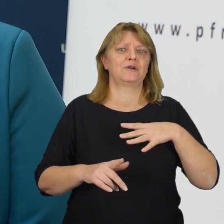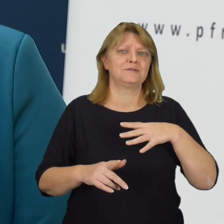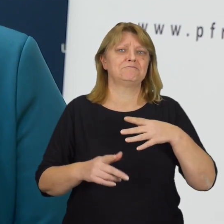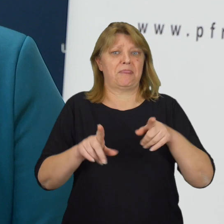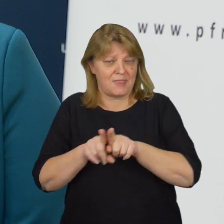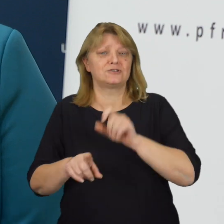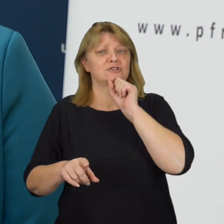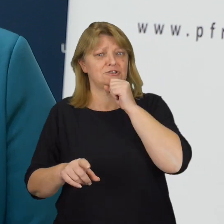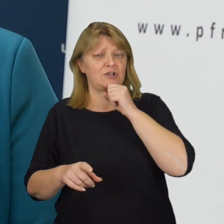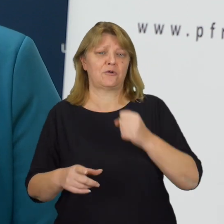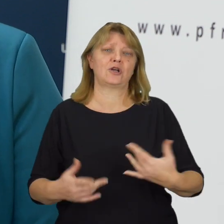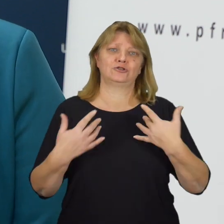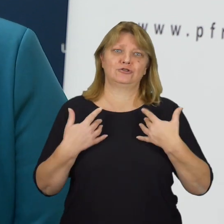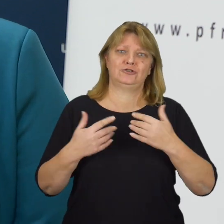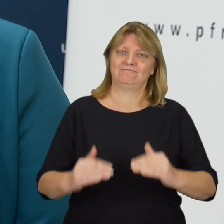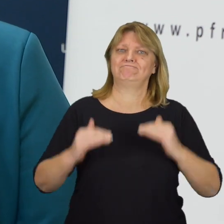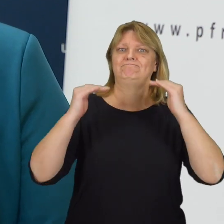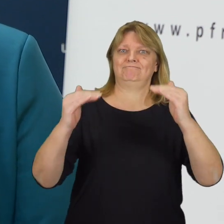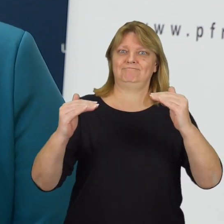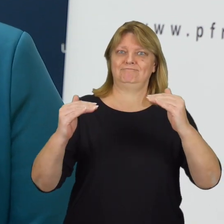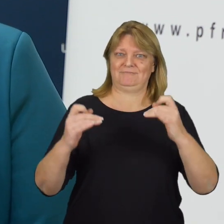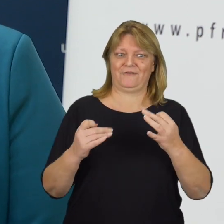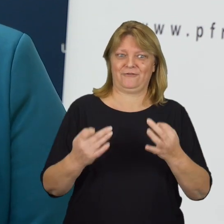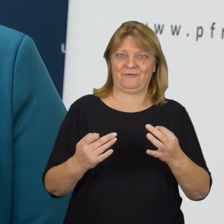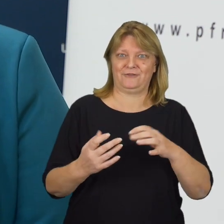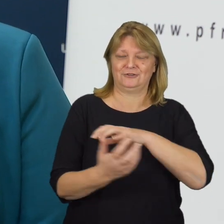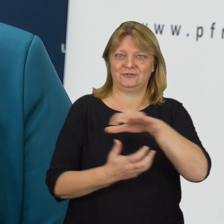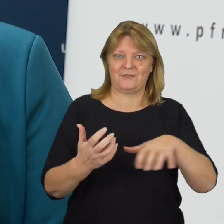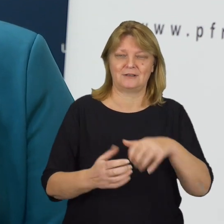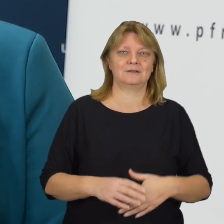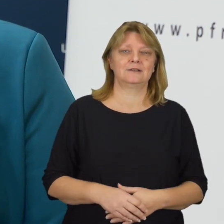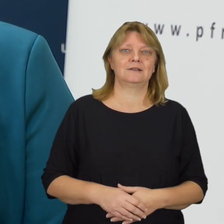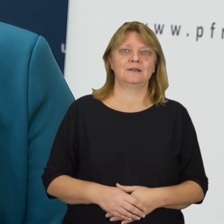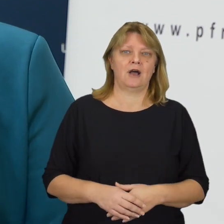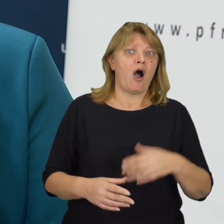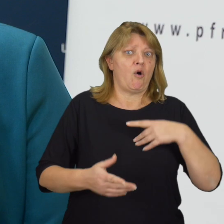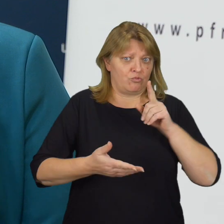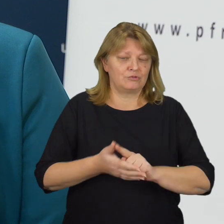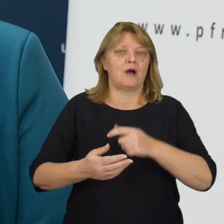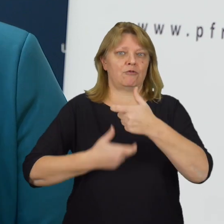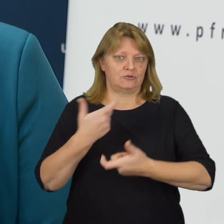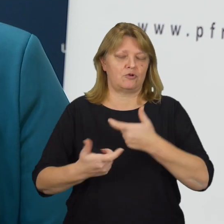i nie tylko, również seniorom, żyło się lepiej w otaczającej ich rzeczywistości. A udało się już zrobić bardzo dużo.